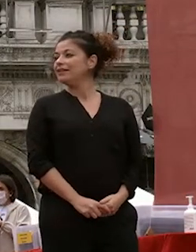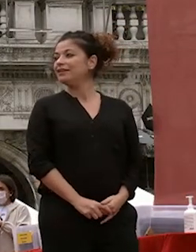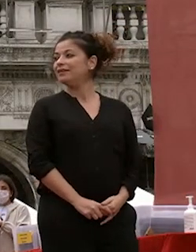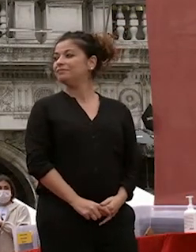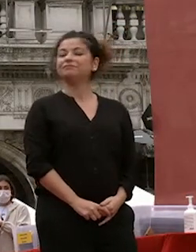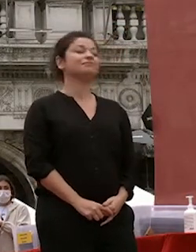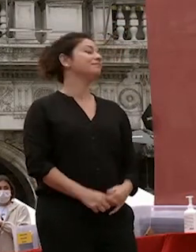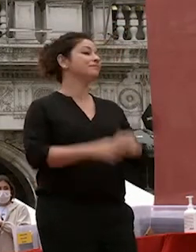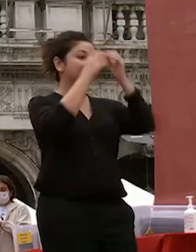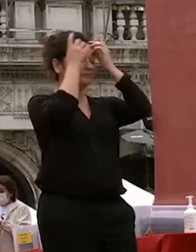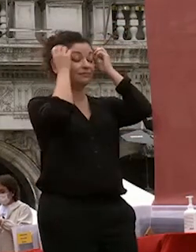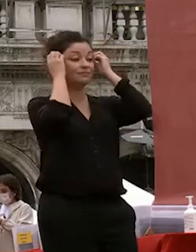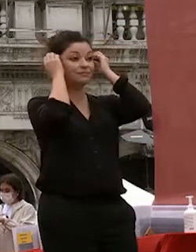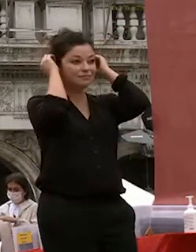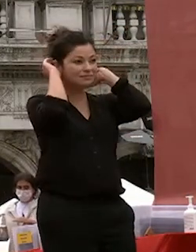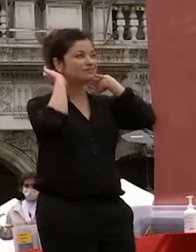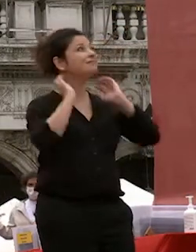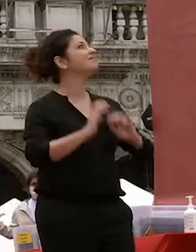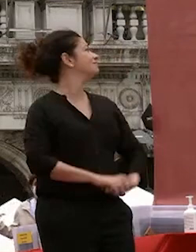beh